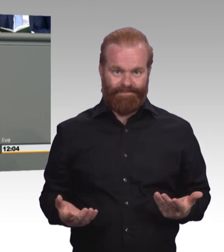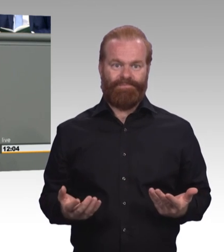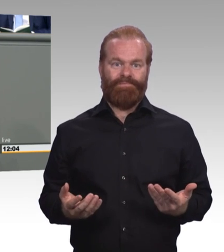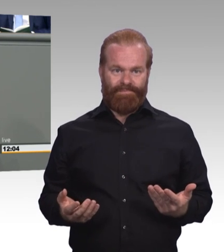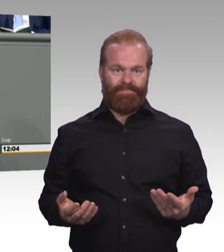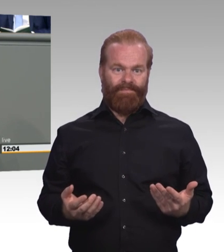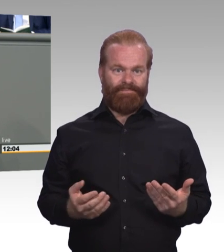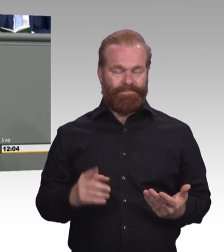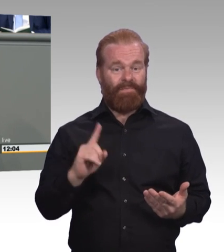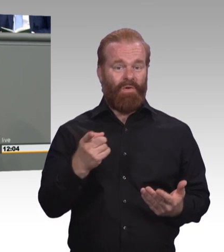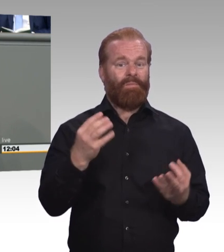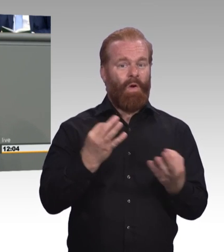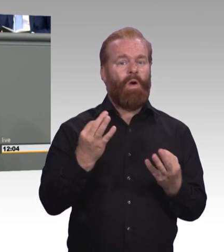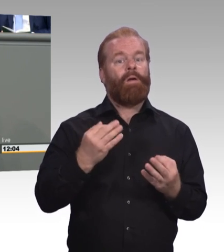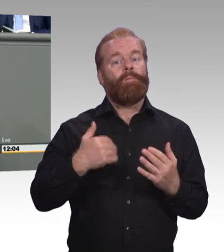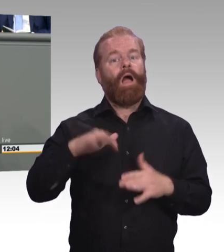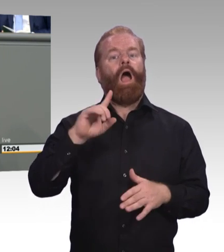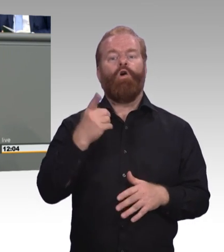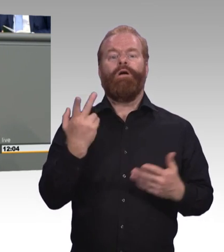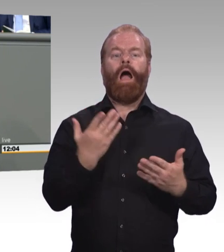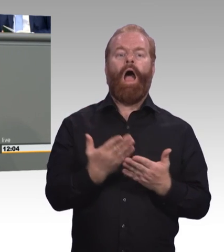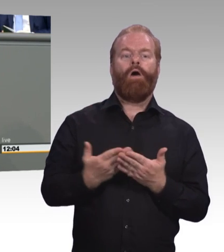dass man da jetzt ansetzt und nicht einfach abwartet und die länger hängen lässt.